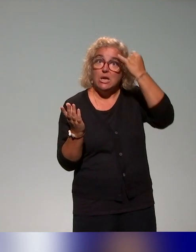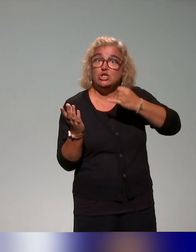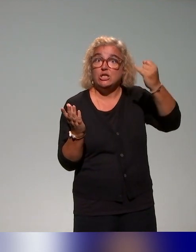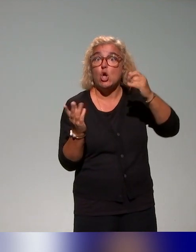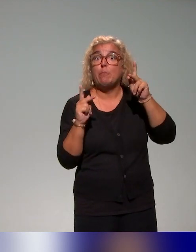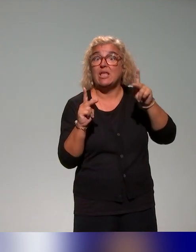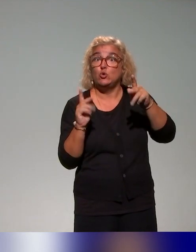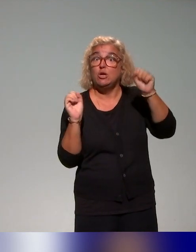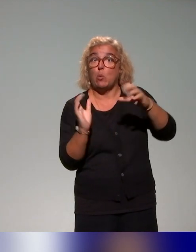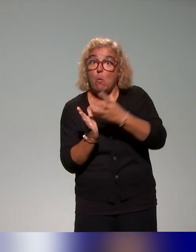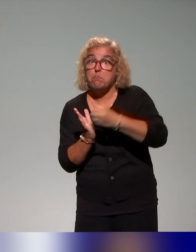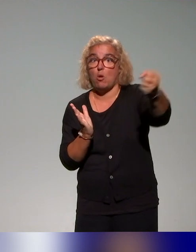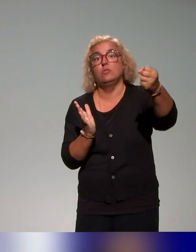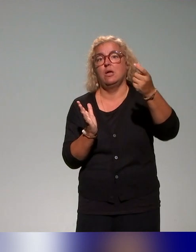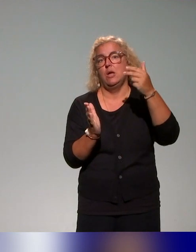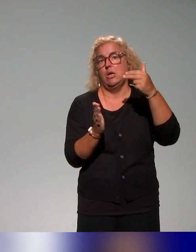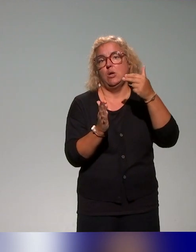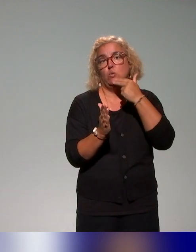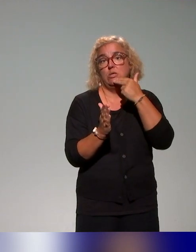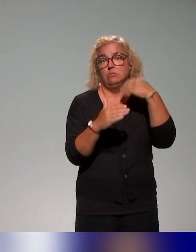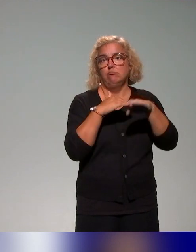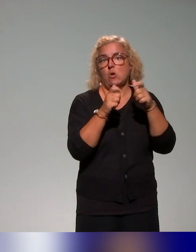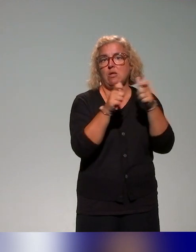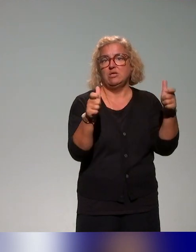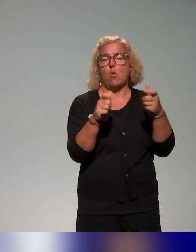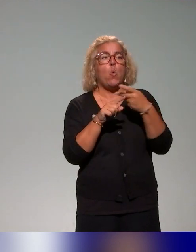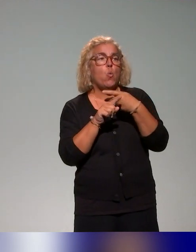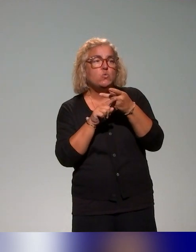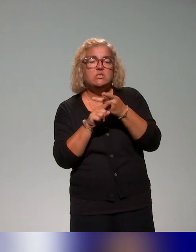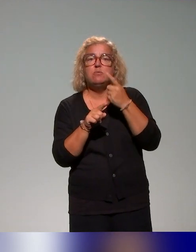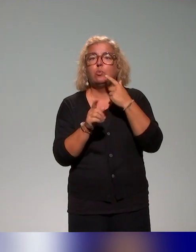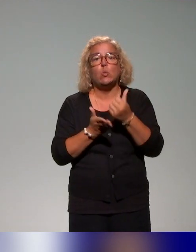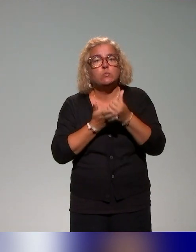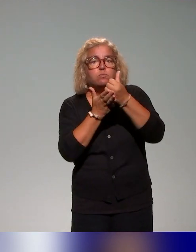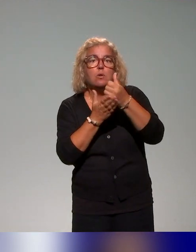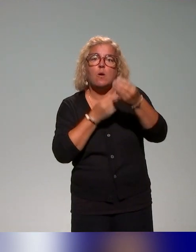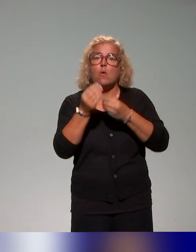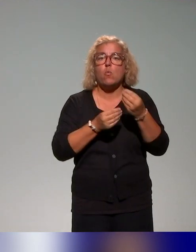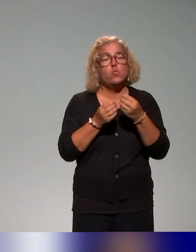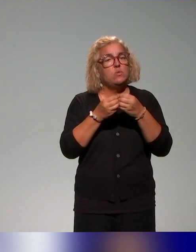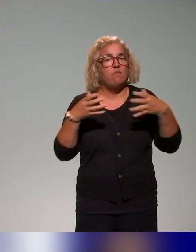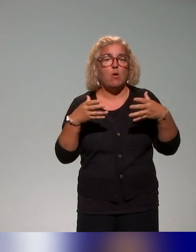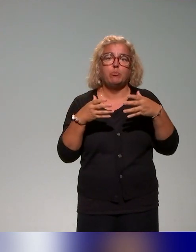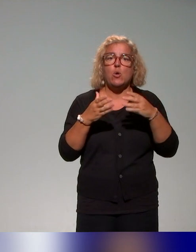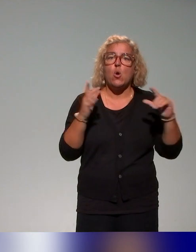C'est un ensemble d'outils, soit pour le soutien, soit pour développer le plan de formation qu'on va utiliser.